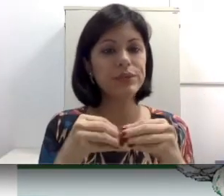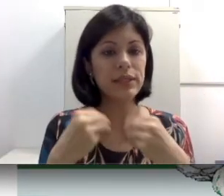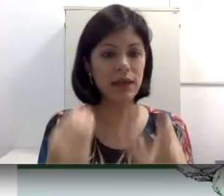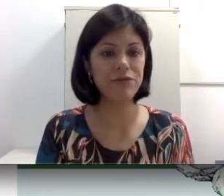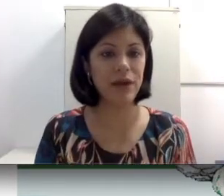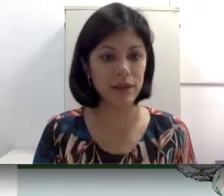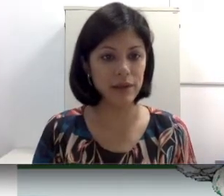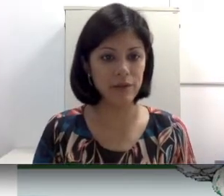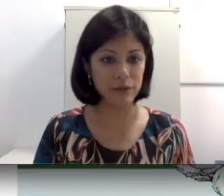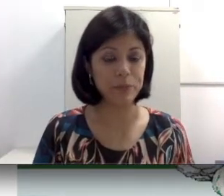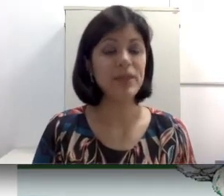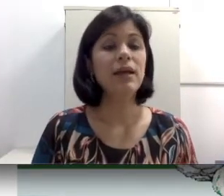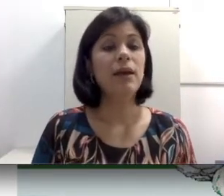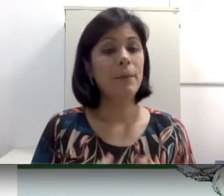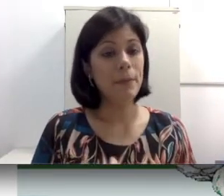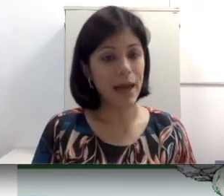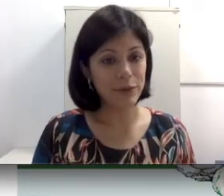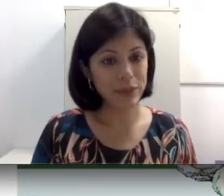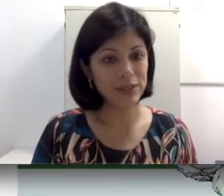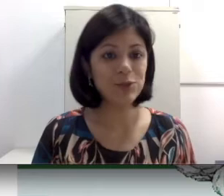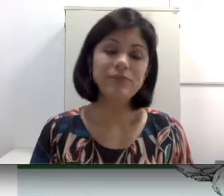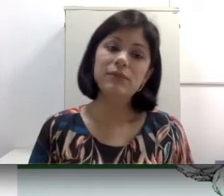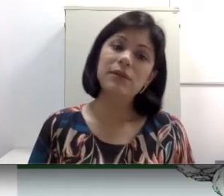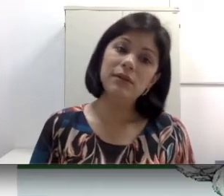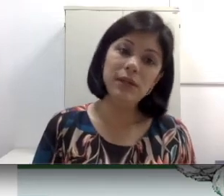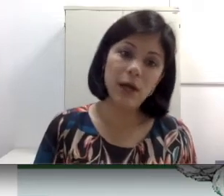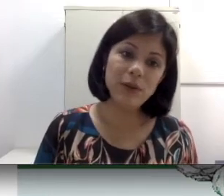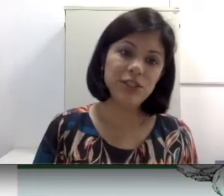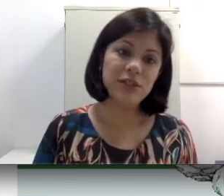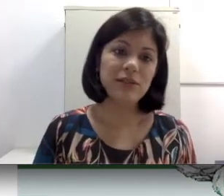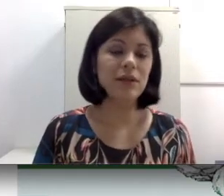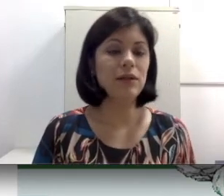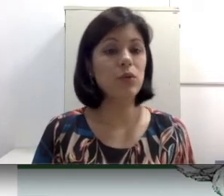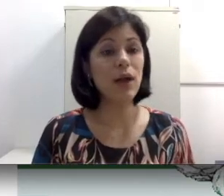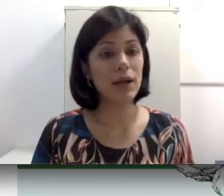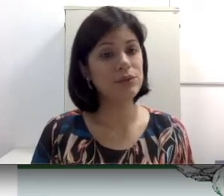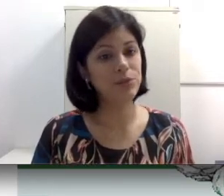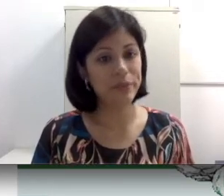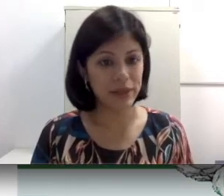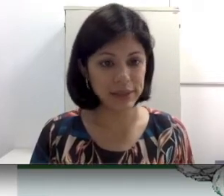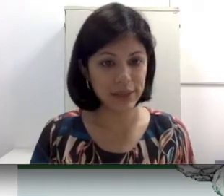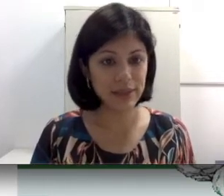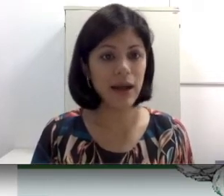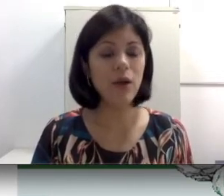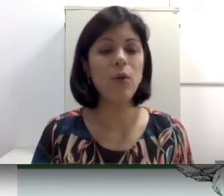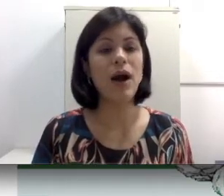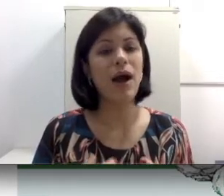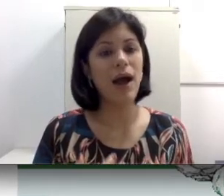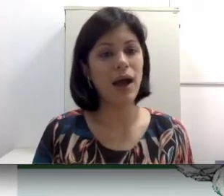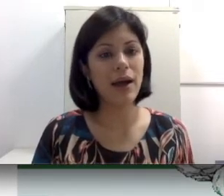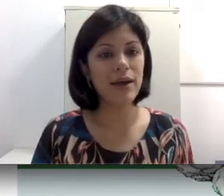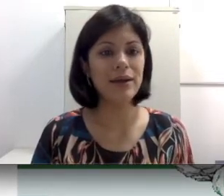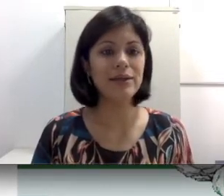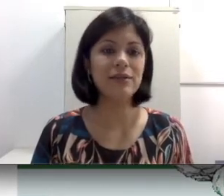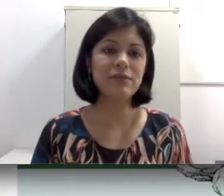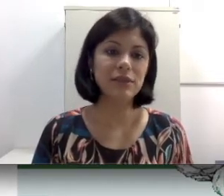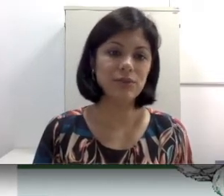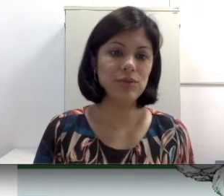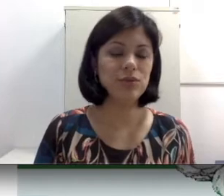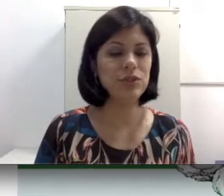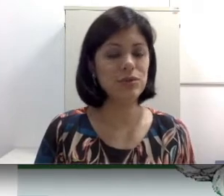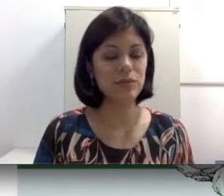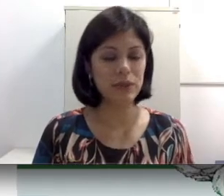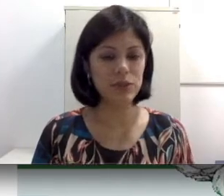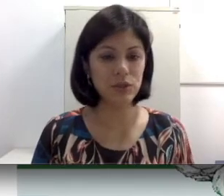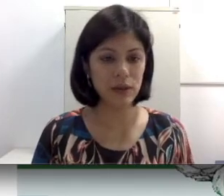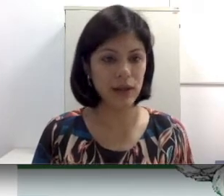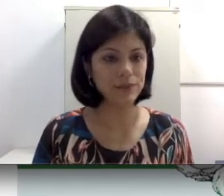e a fala. Não adianta, no caso de perda central, a intervenção cirúrgica do implante coclear,